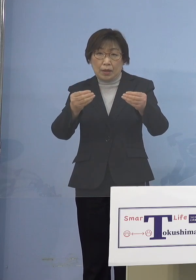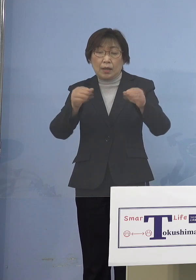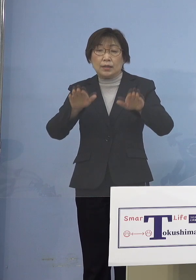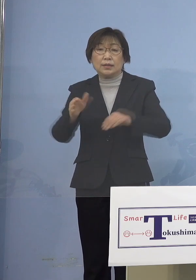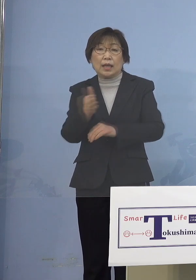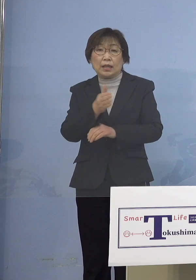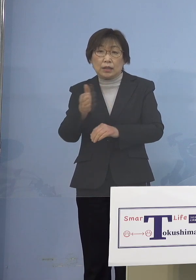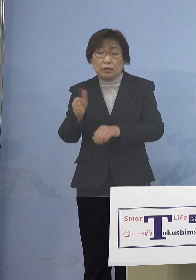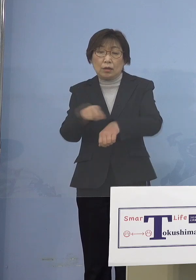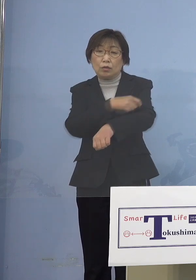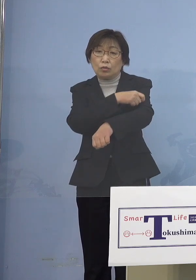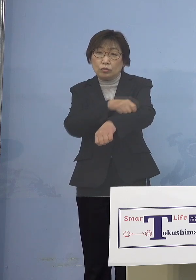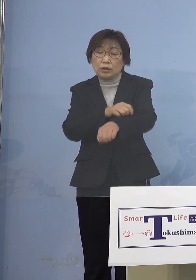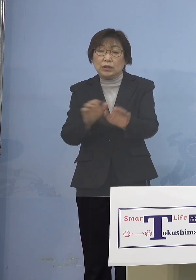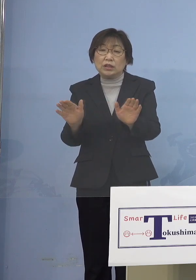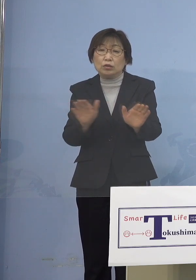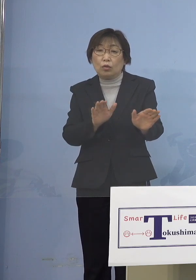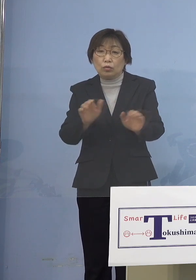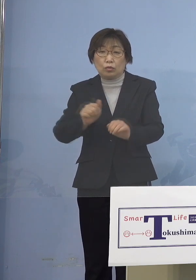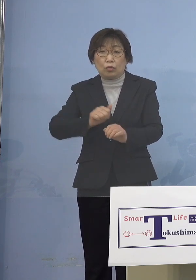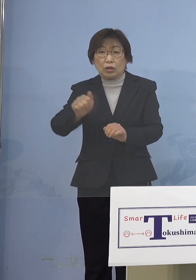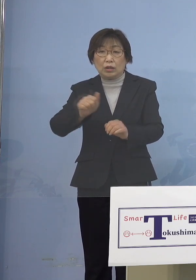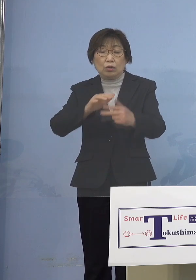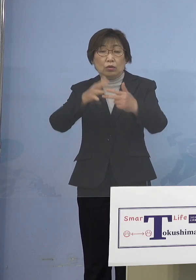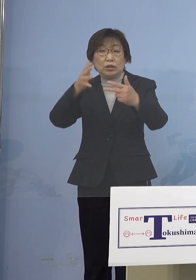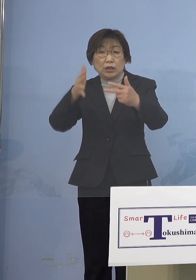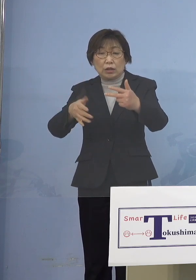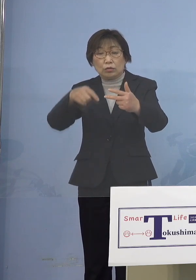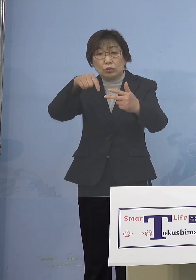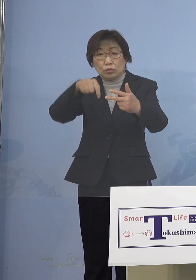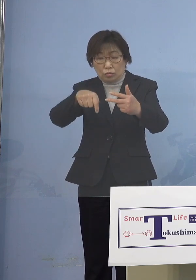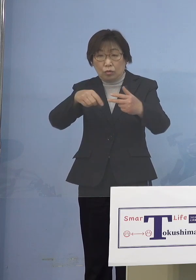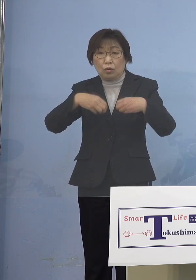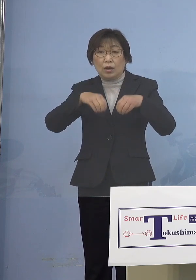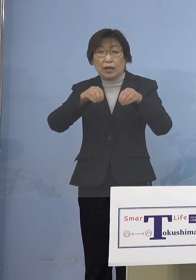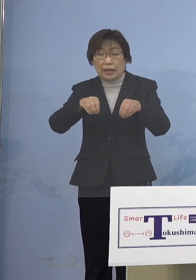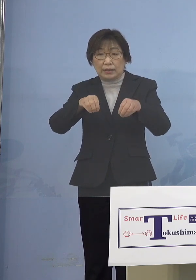児童等利用施設における感染事例が 非常に目立っている